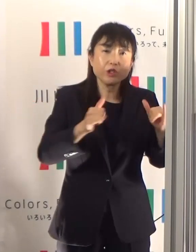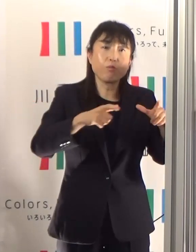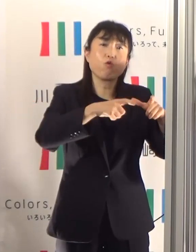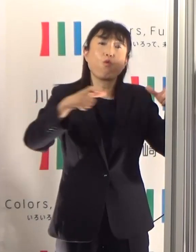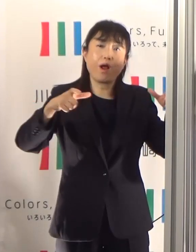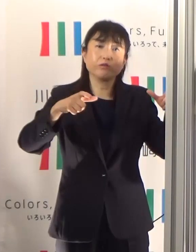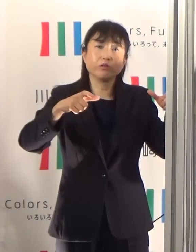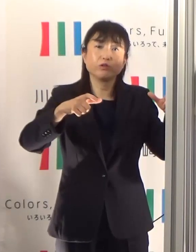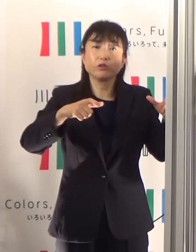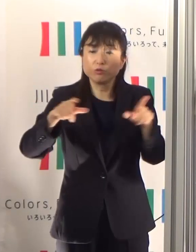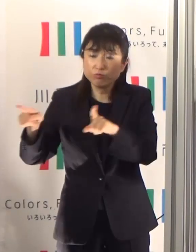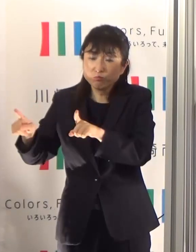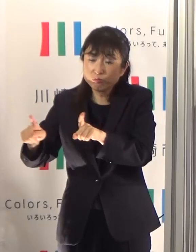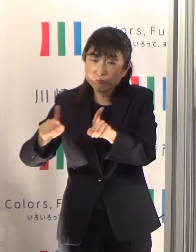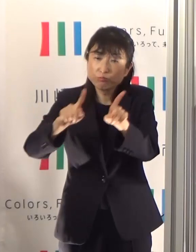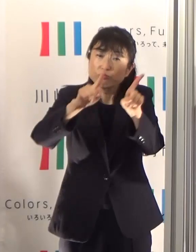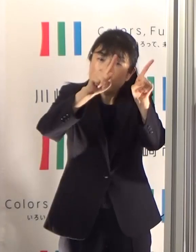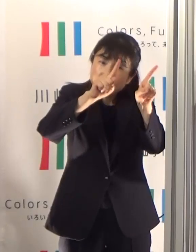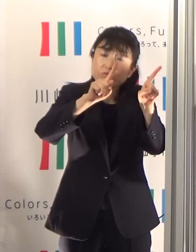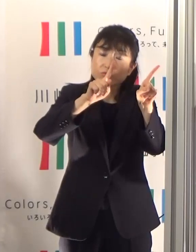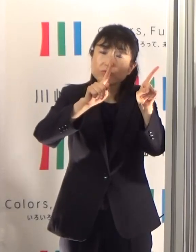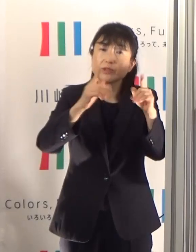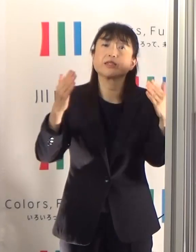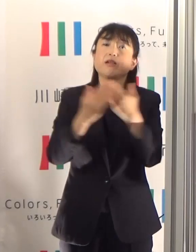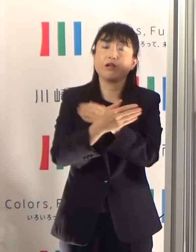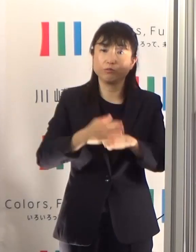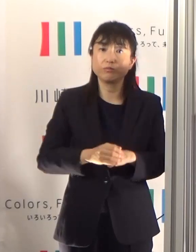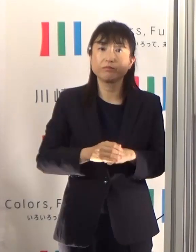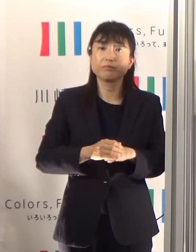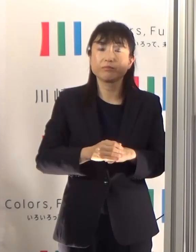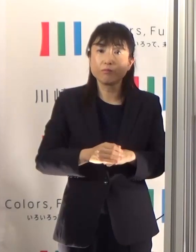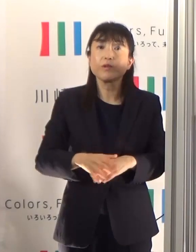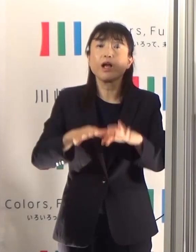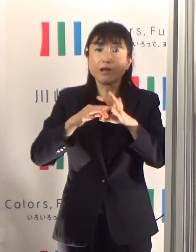できるだけ患者者数が増えないようにすること